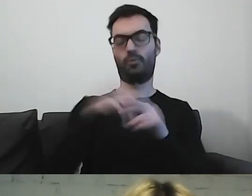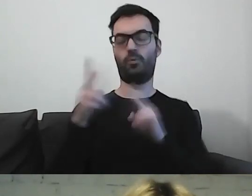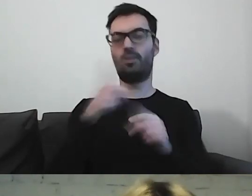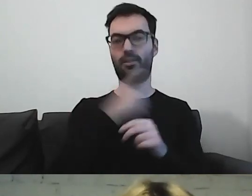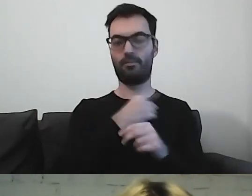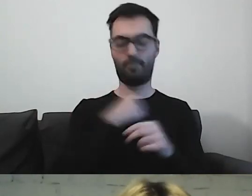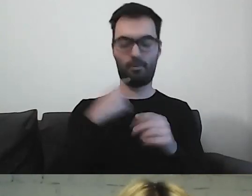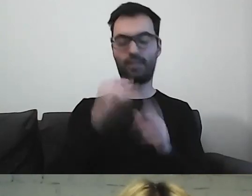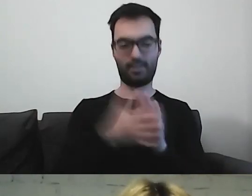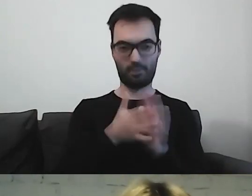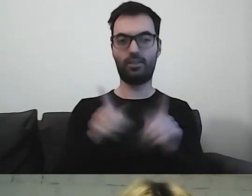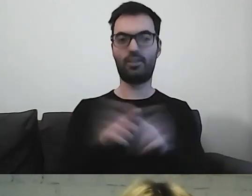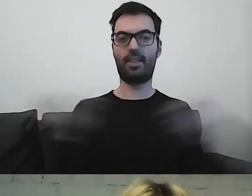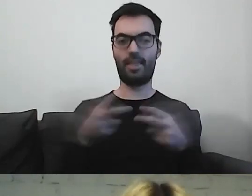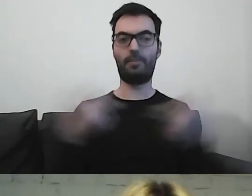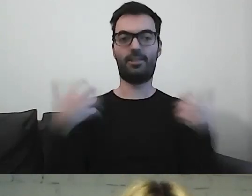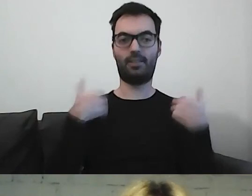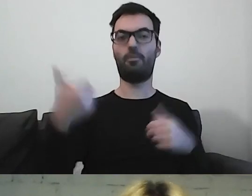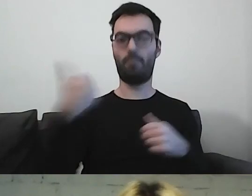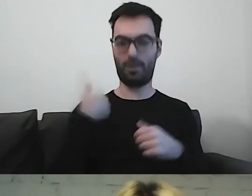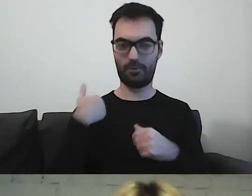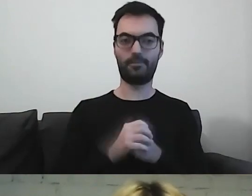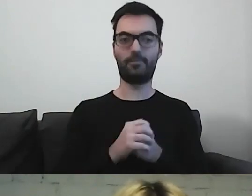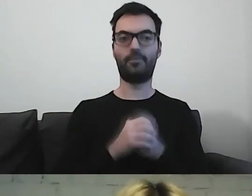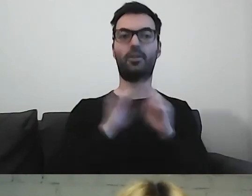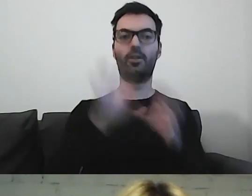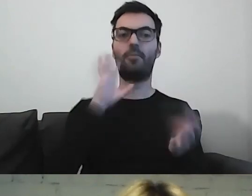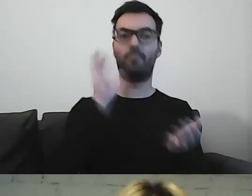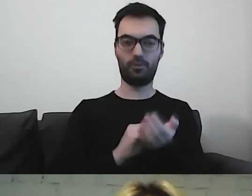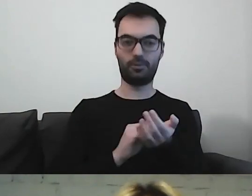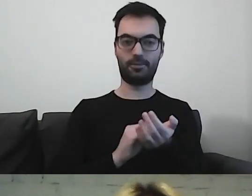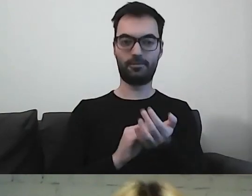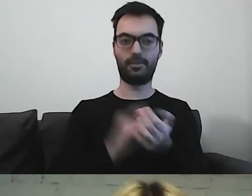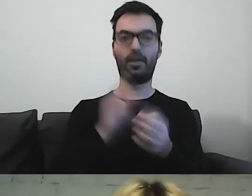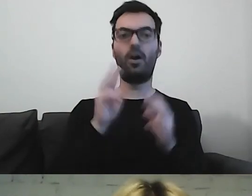i napisami na żywo. Powtórzę: webinarium było nagrywane.